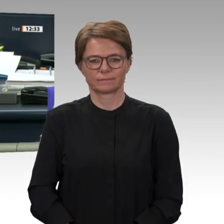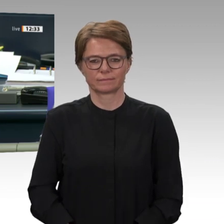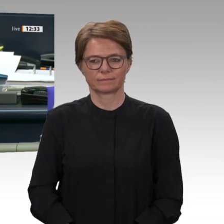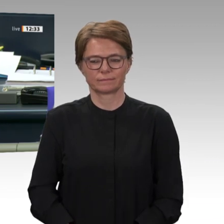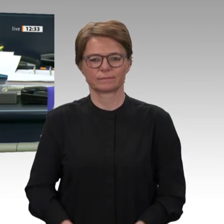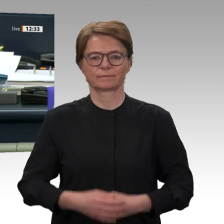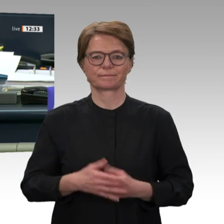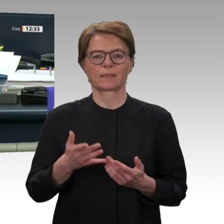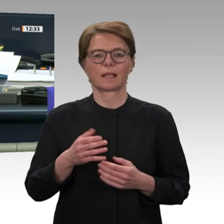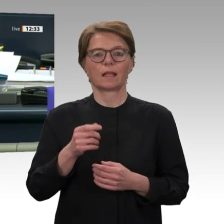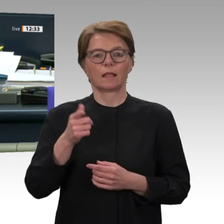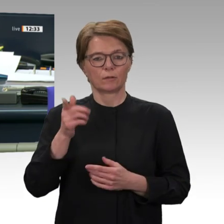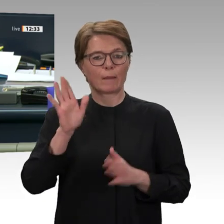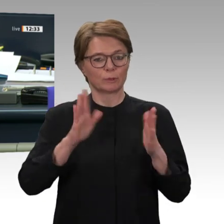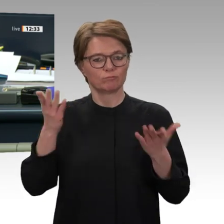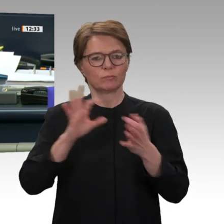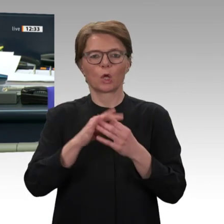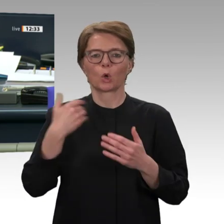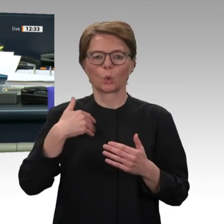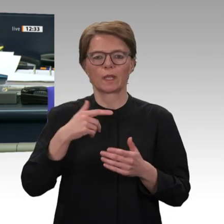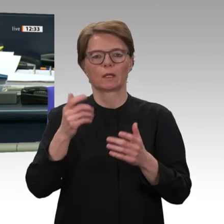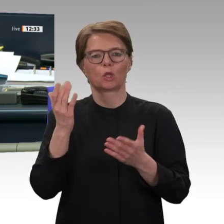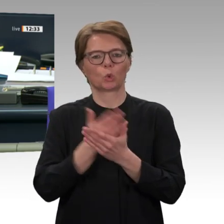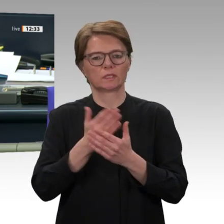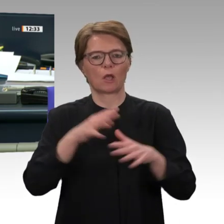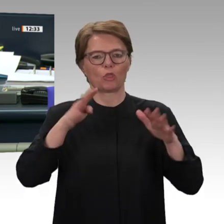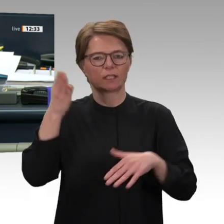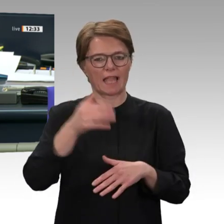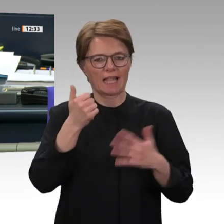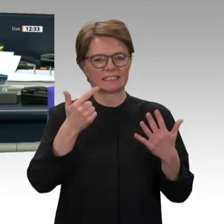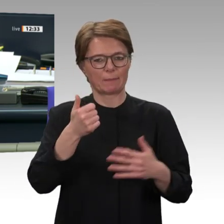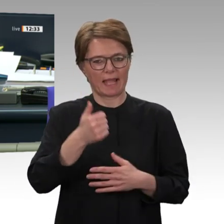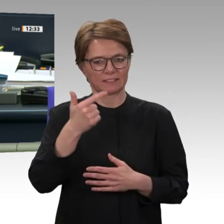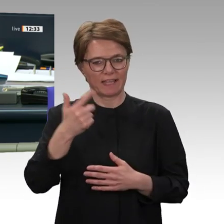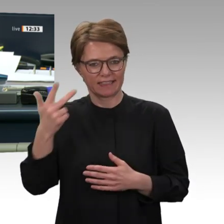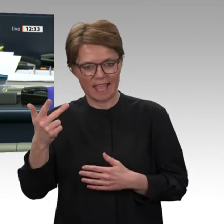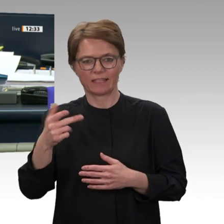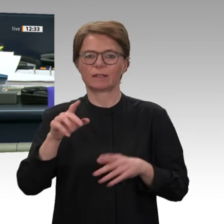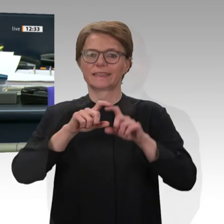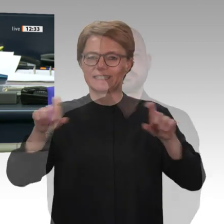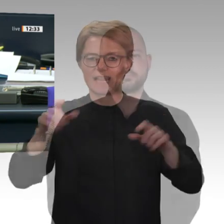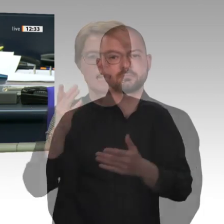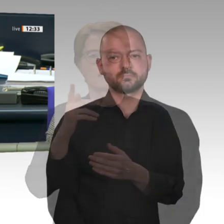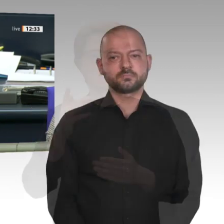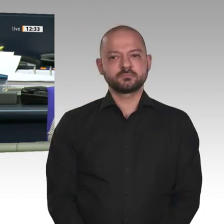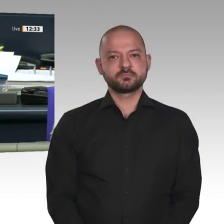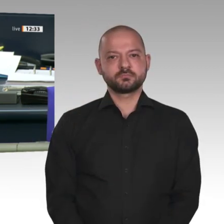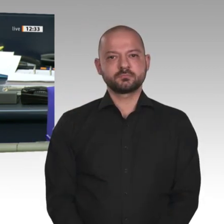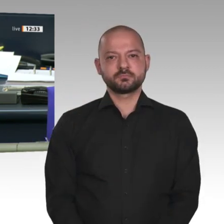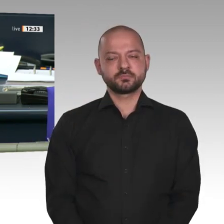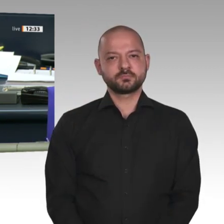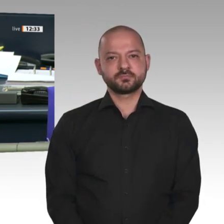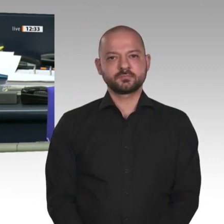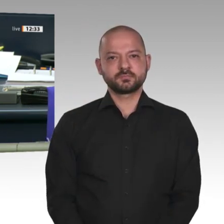Entwicklungszusammenarbeit mit dem Sudan auf den Weg bringen. Wer stimmt für diesen Antrag?